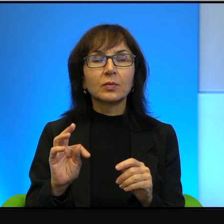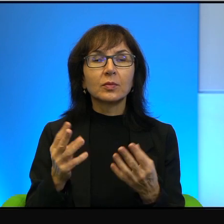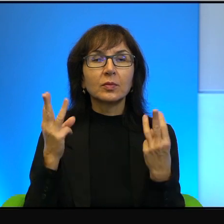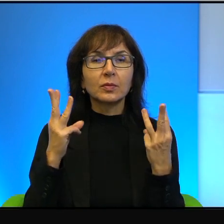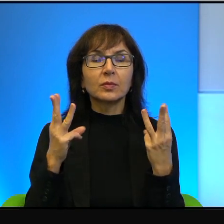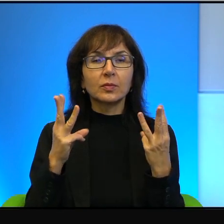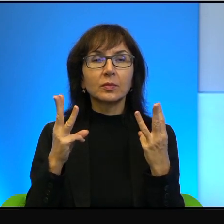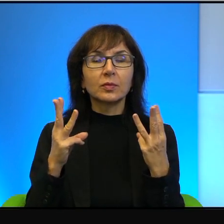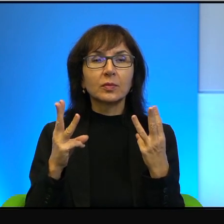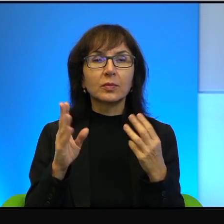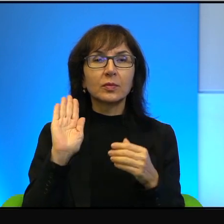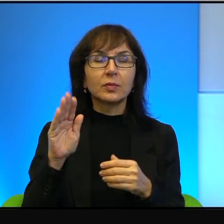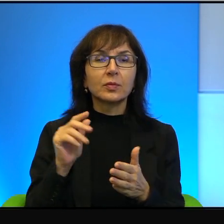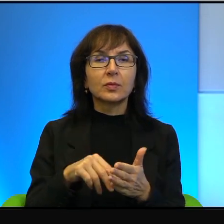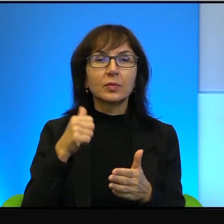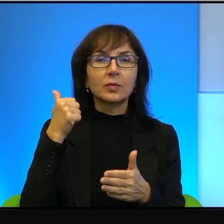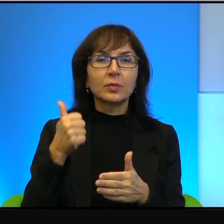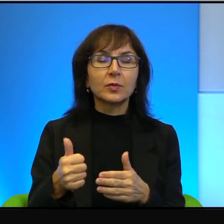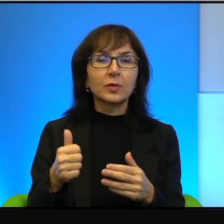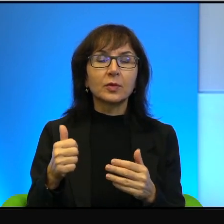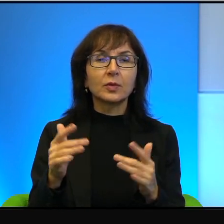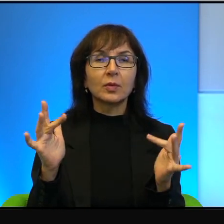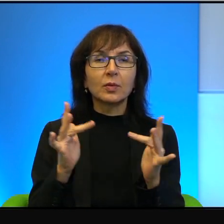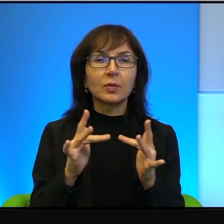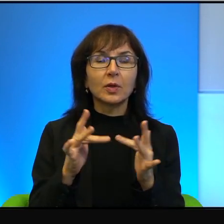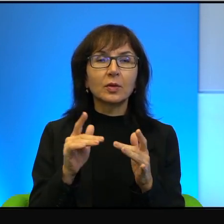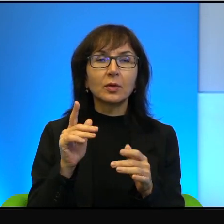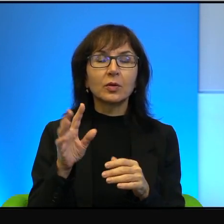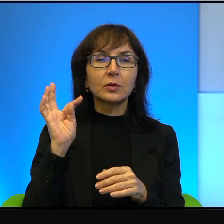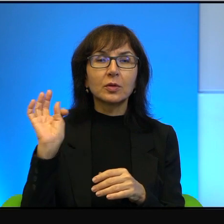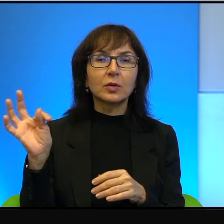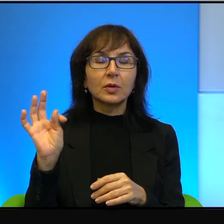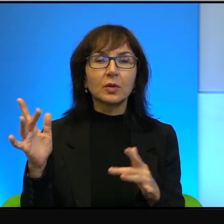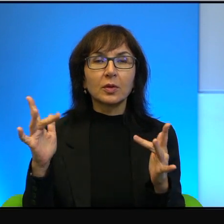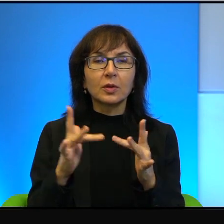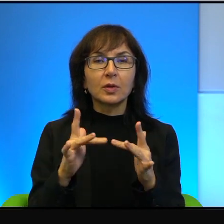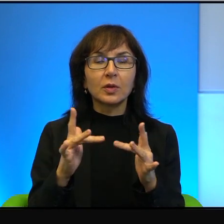że mają jedną, niepodzielną rację i to jest, to jest ich racja, no to tutaj,